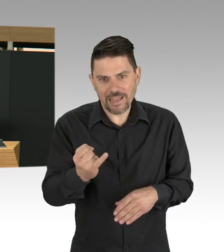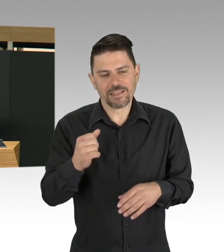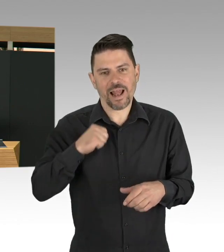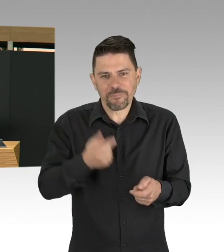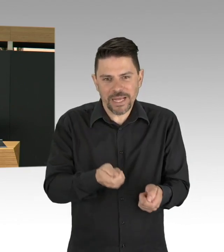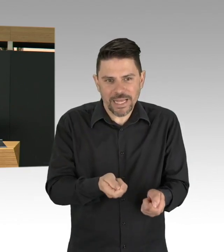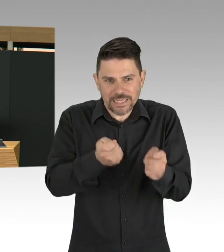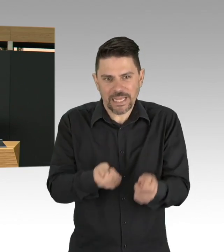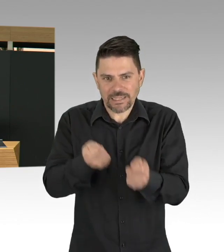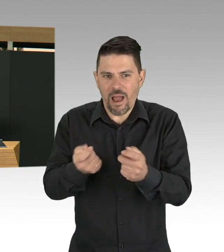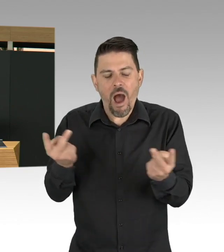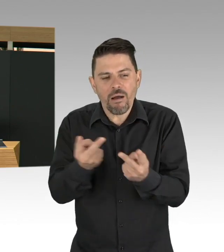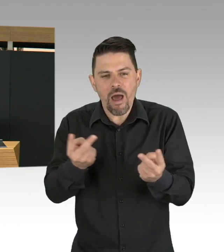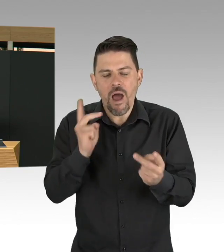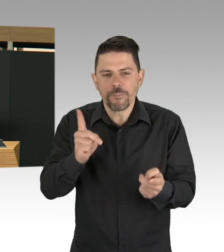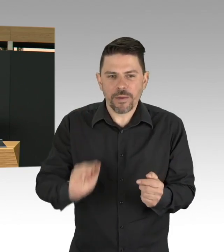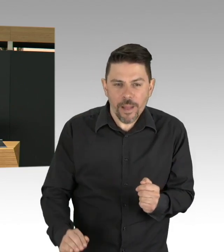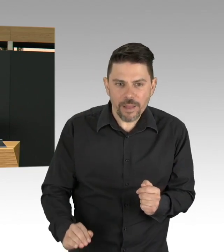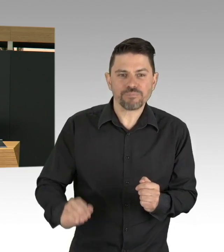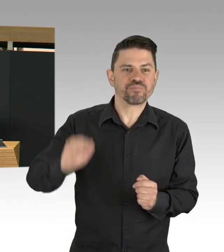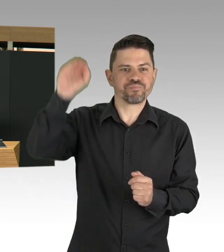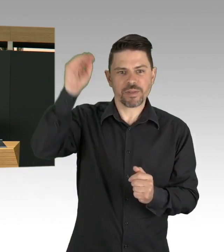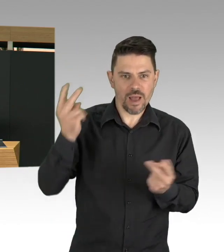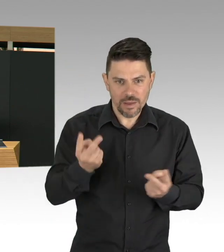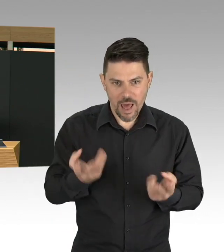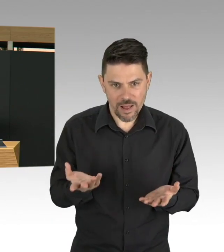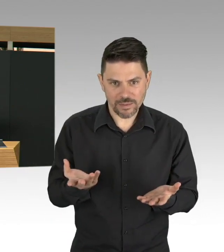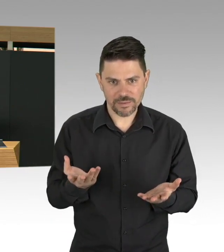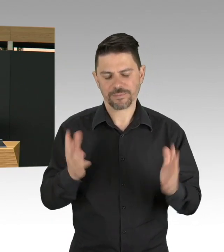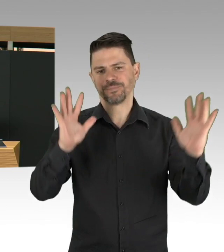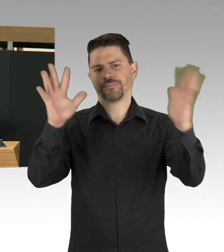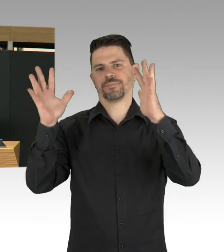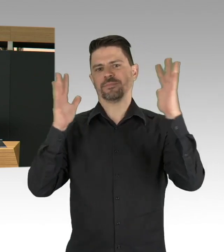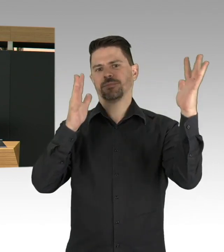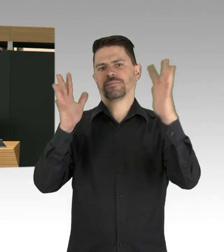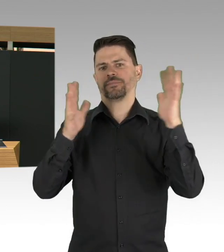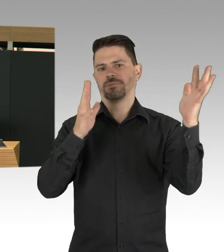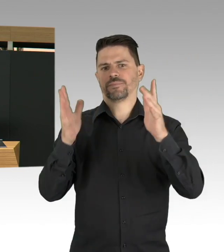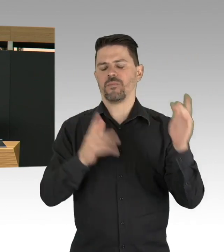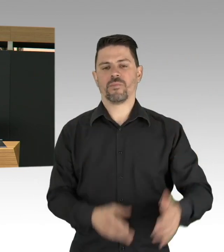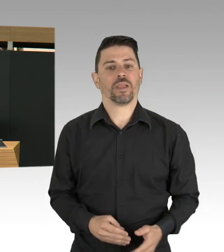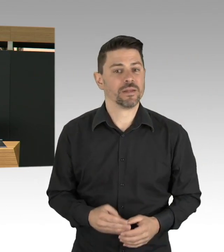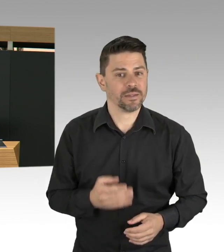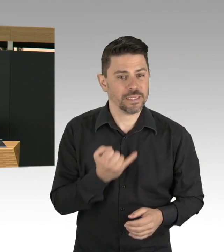Und in der Pandemie merken wir, wie wichtig diese Berufsgruppen sind, aber auch die Reinigungskraft, die am Bett reinigt.